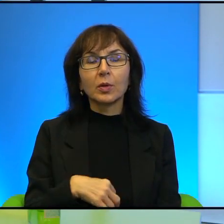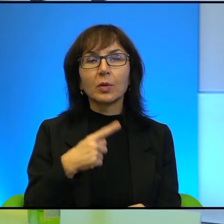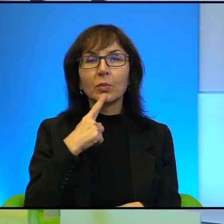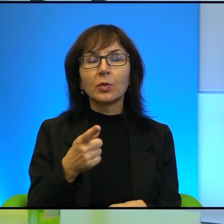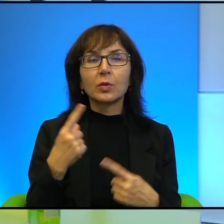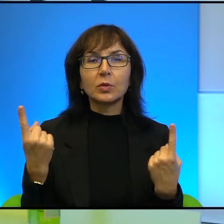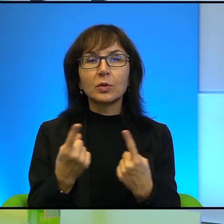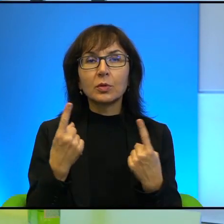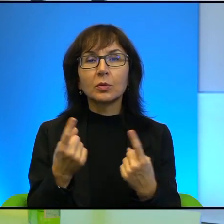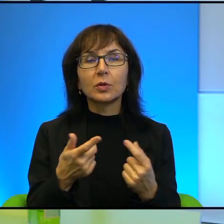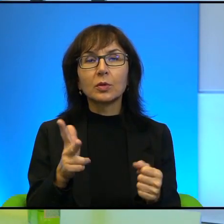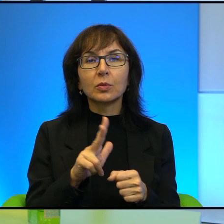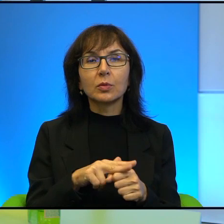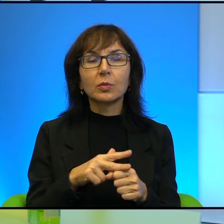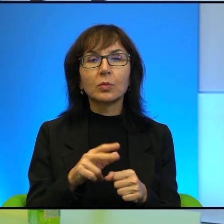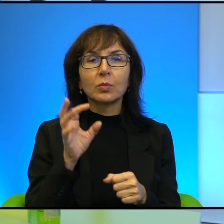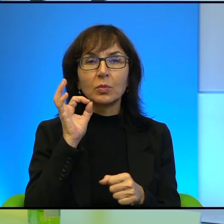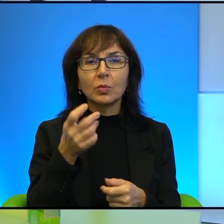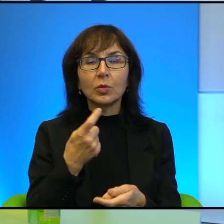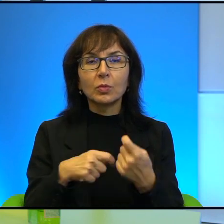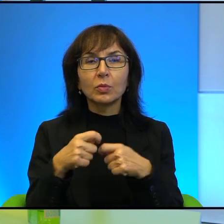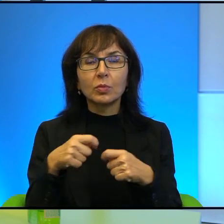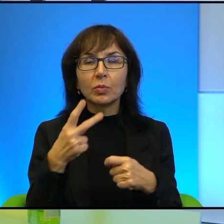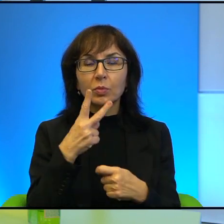w której znalezienie dobrego rozwiązania jest bardzo trudne, jeżeli nie niemożliwe.